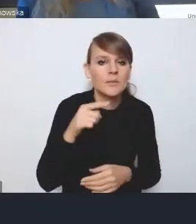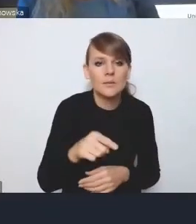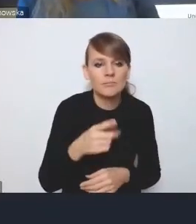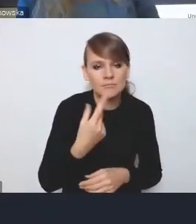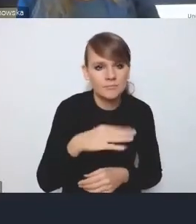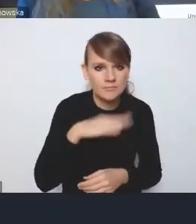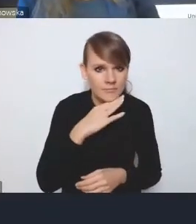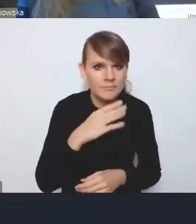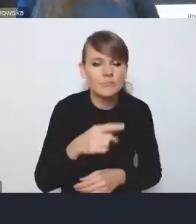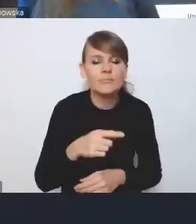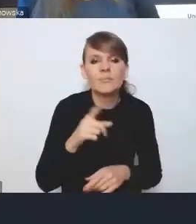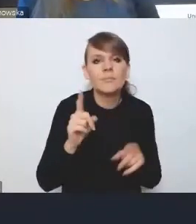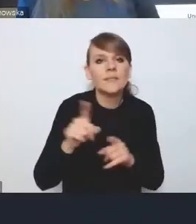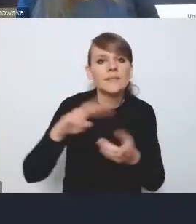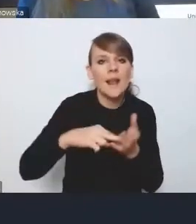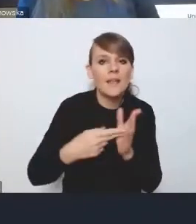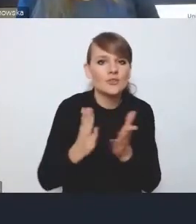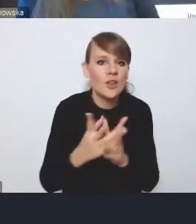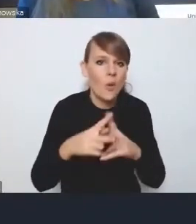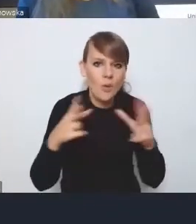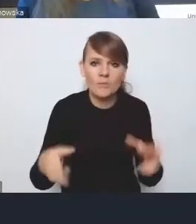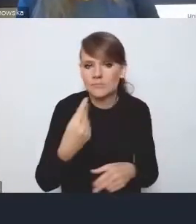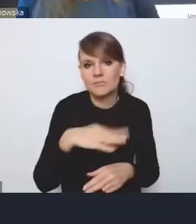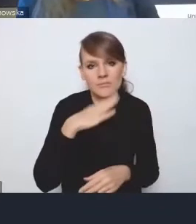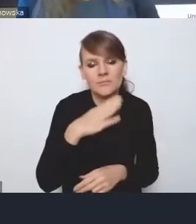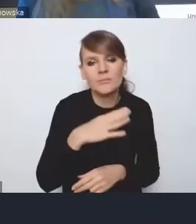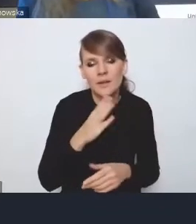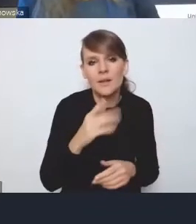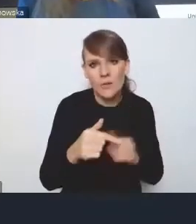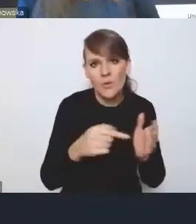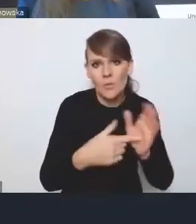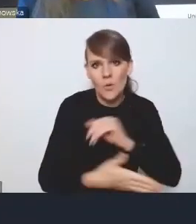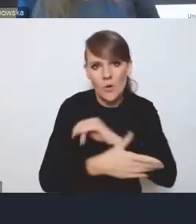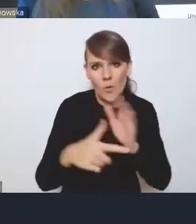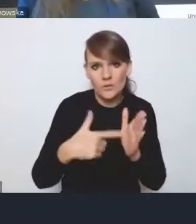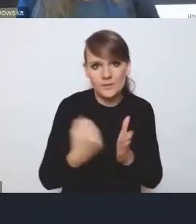czy też strategii średniookresowej, tylko ustawa. I dlatego jeszcze raz wracam do tego,